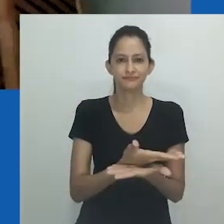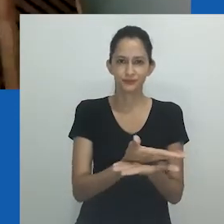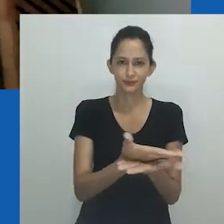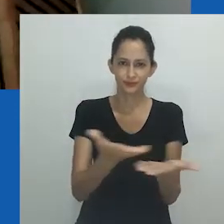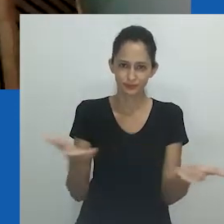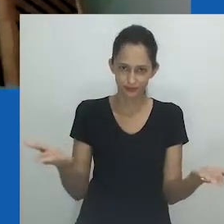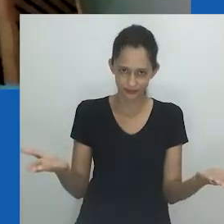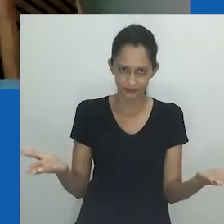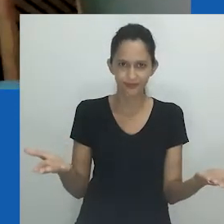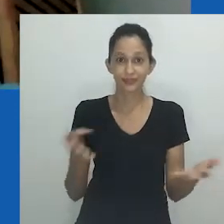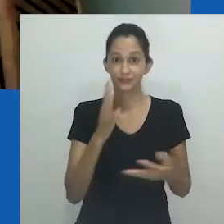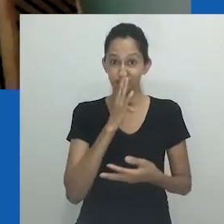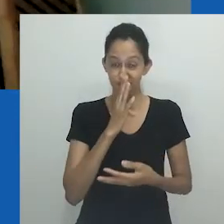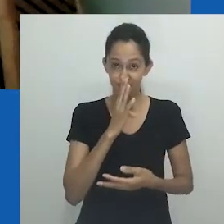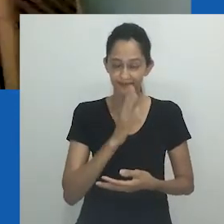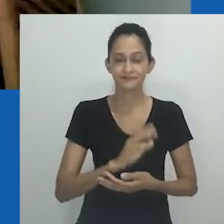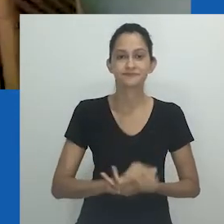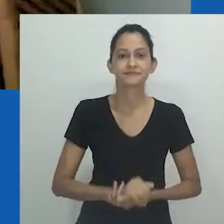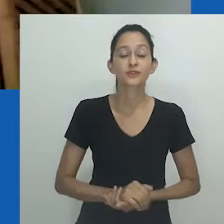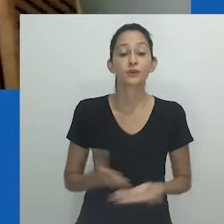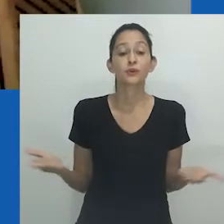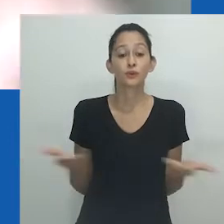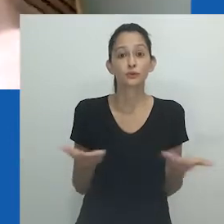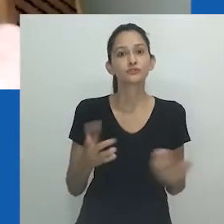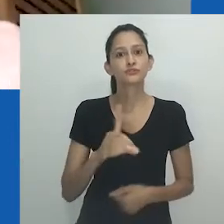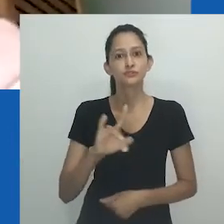Bom dia a todas, todos, todes.